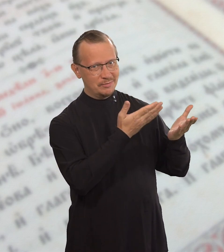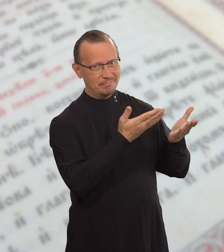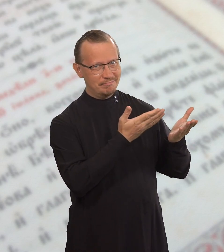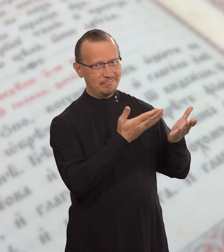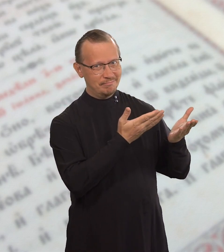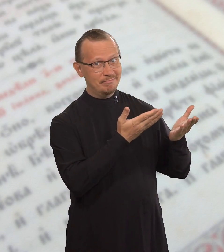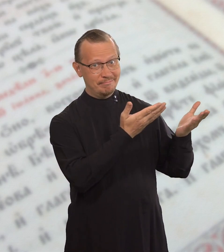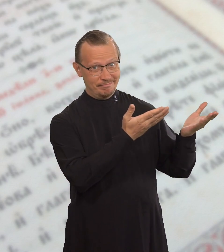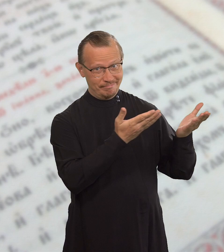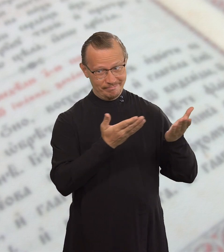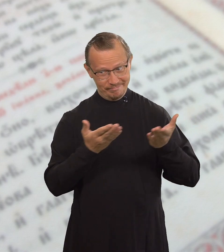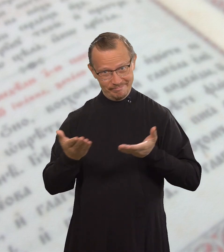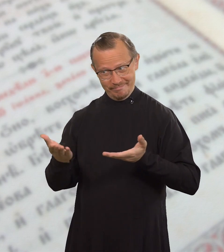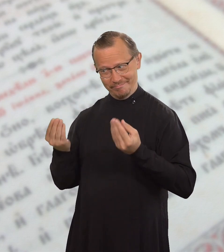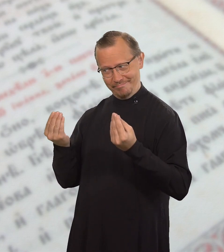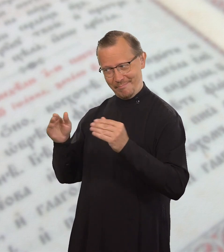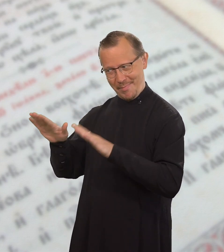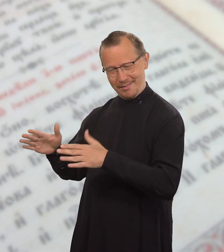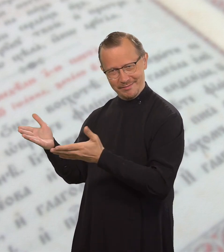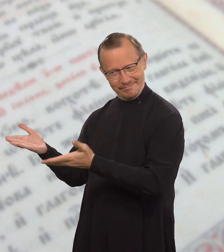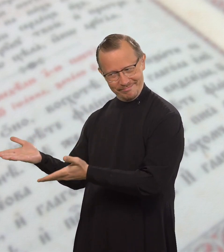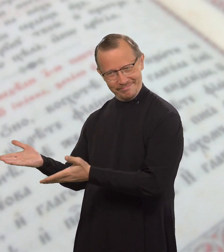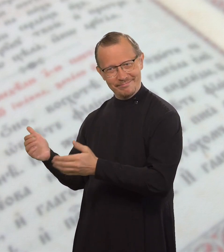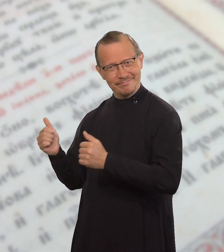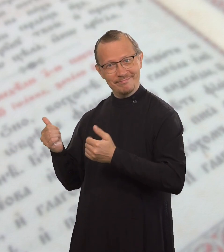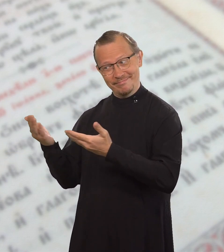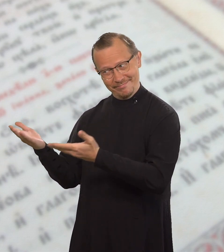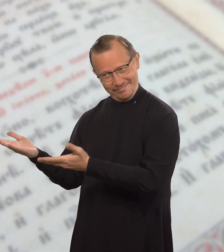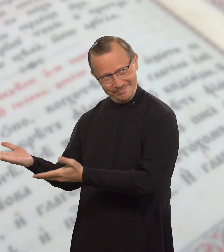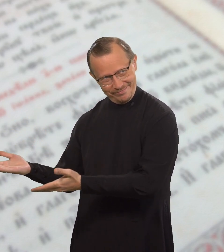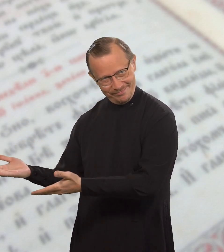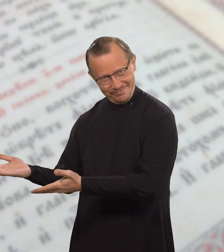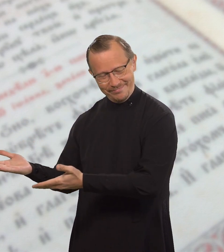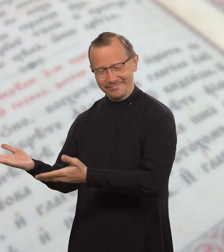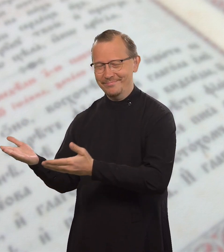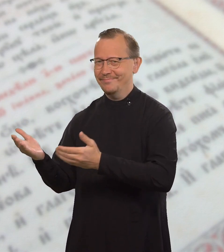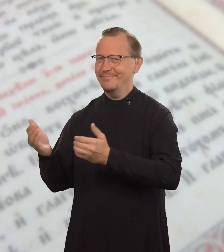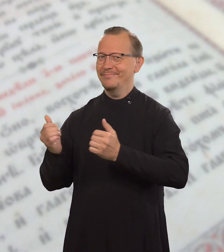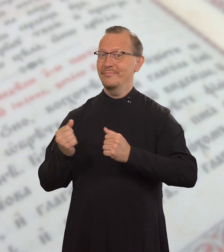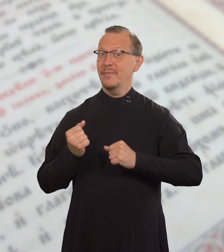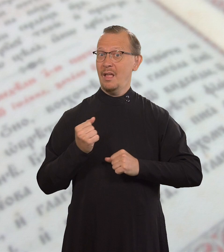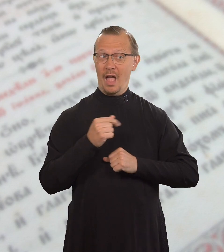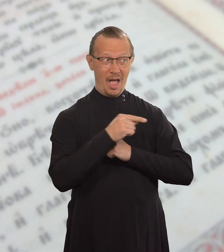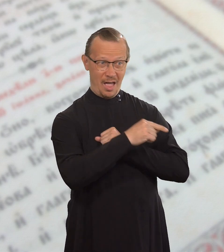и скажете ему: «Садись сюда, здесь хорошее место».